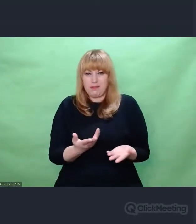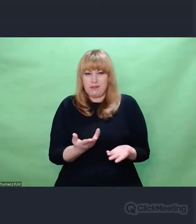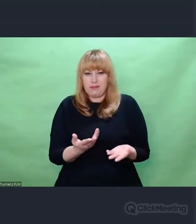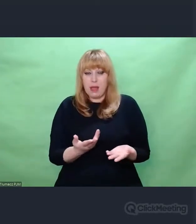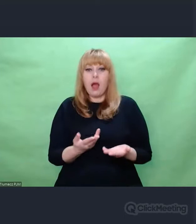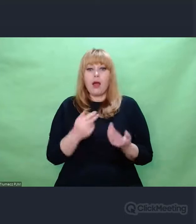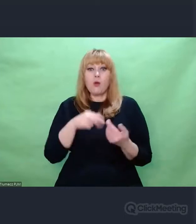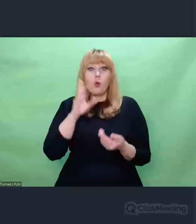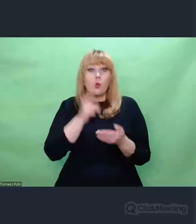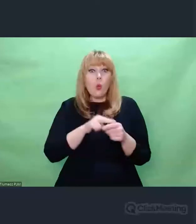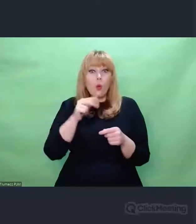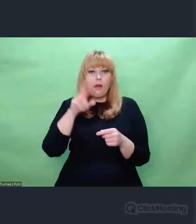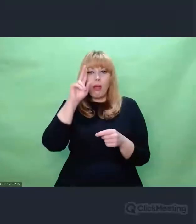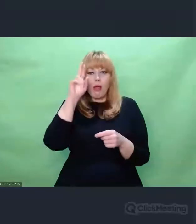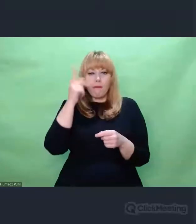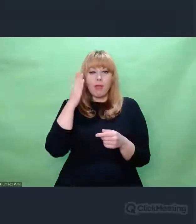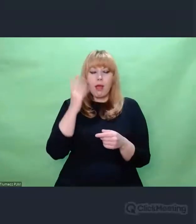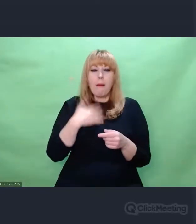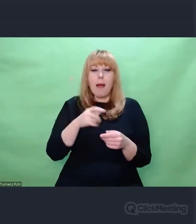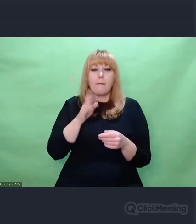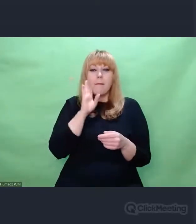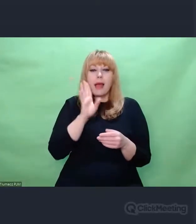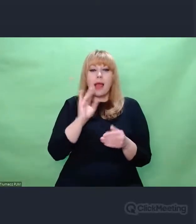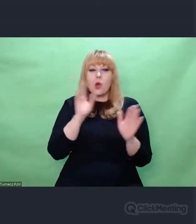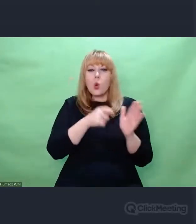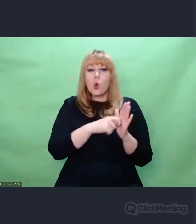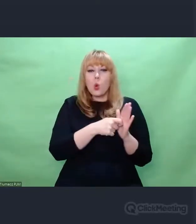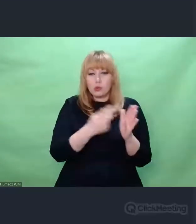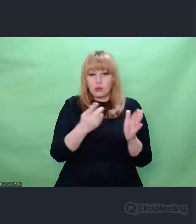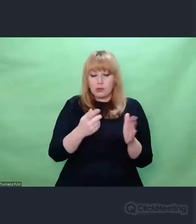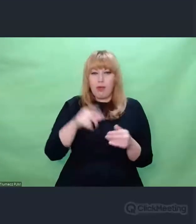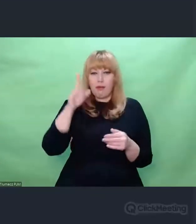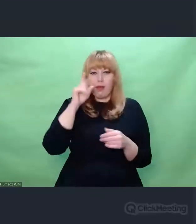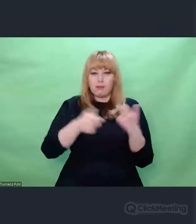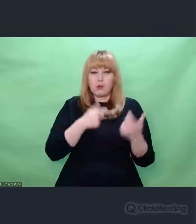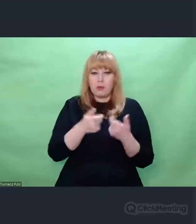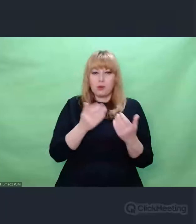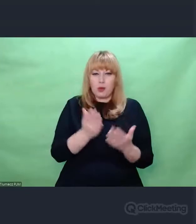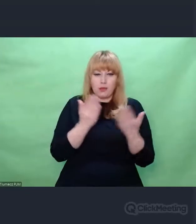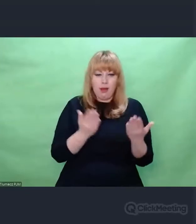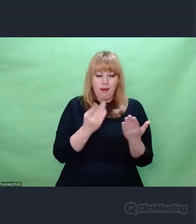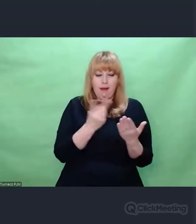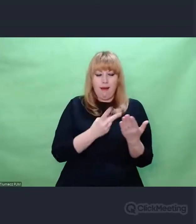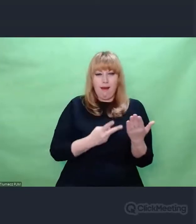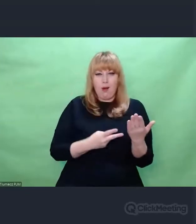przynajmniej zlokalizować je i nazwać, że to jest ten margines, na którym nam nie zależy, nie potrzebujemy tego,